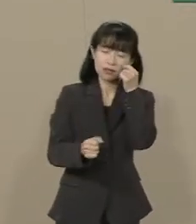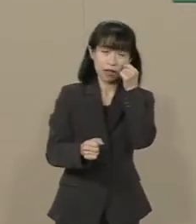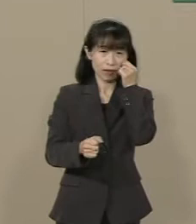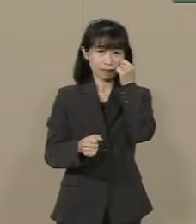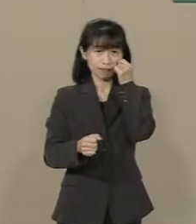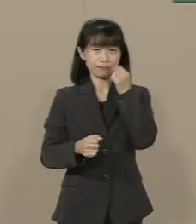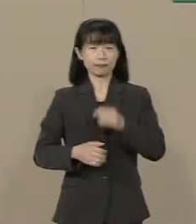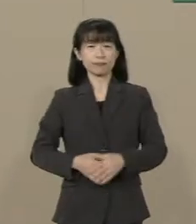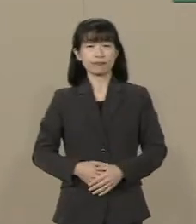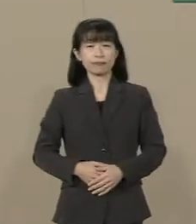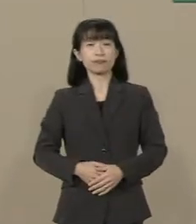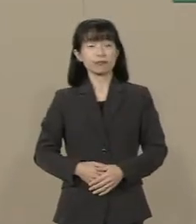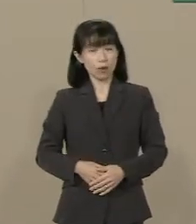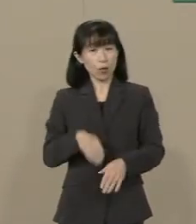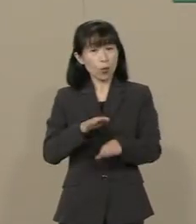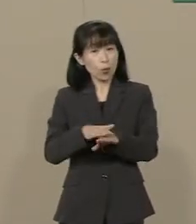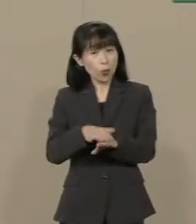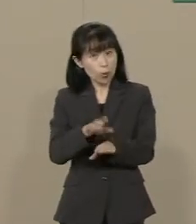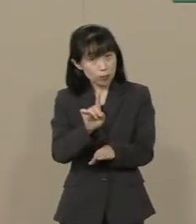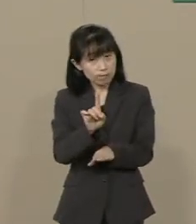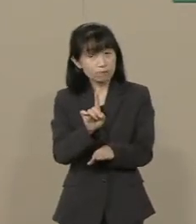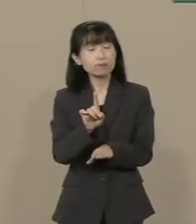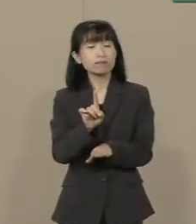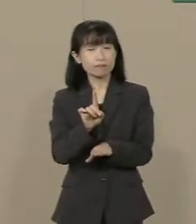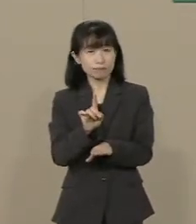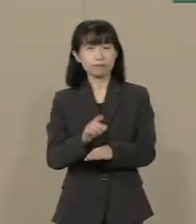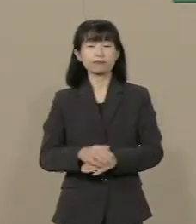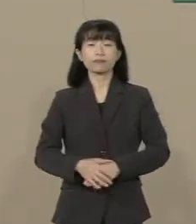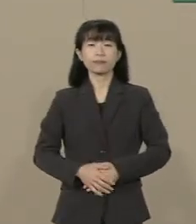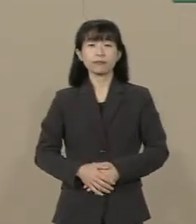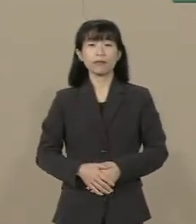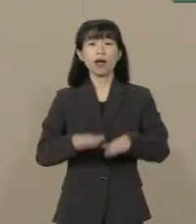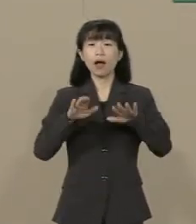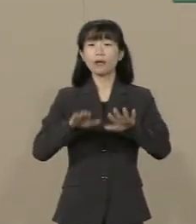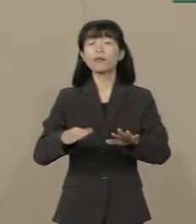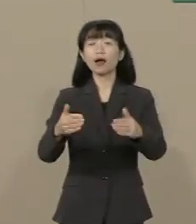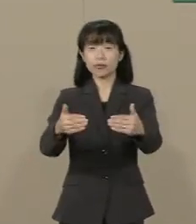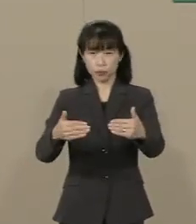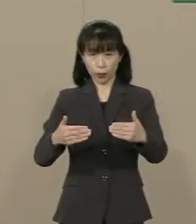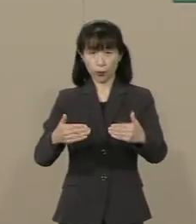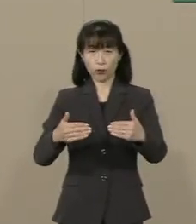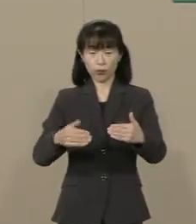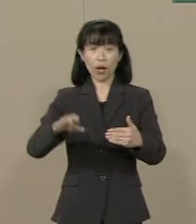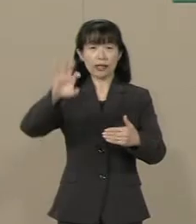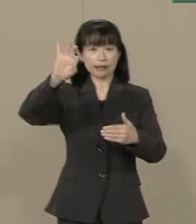じゃあどうすれば いいのでしょうか 今 必要なのは減税です